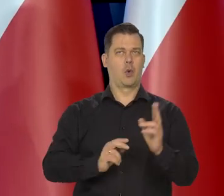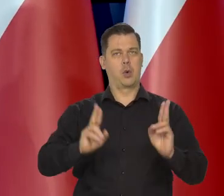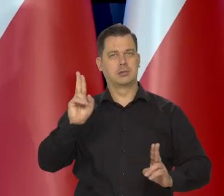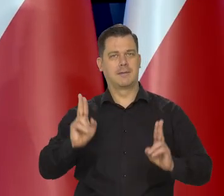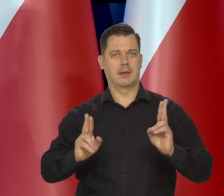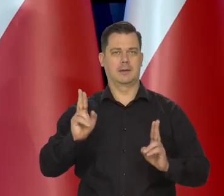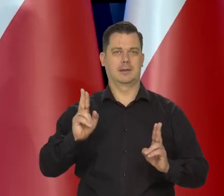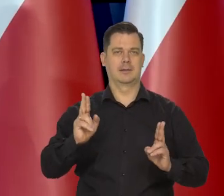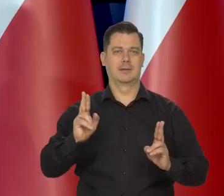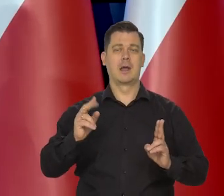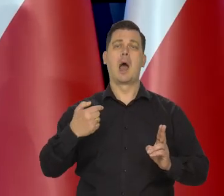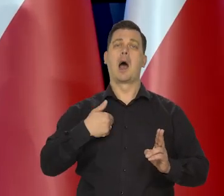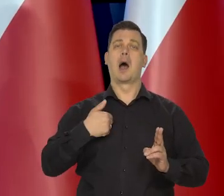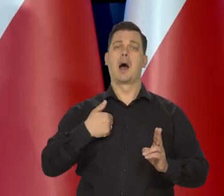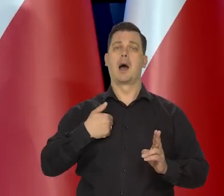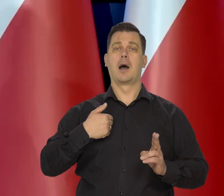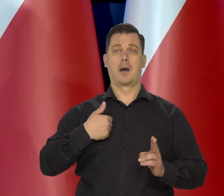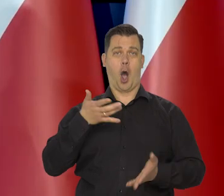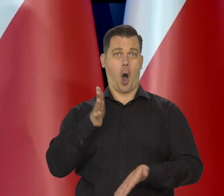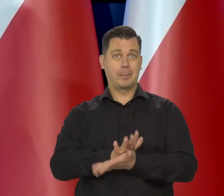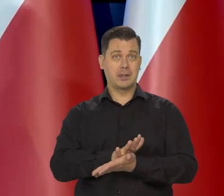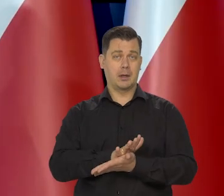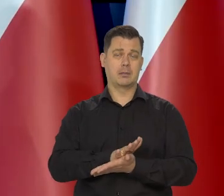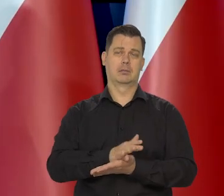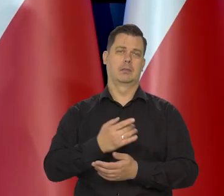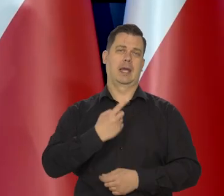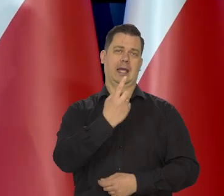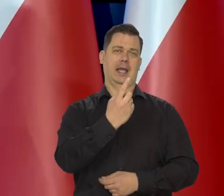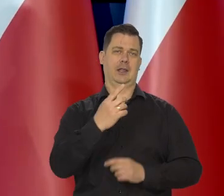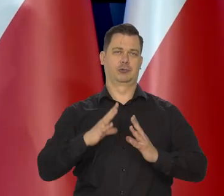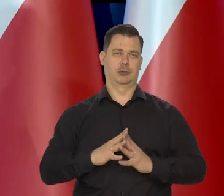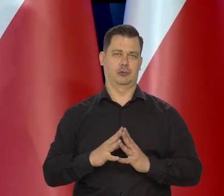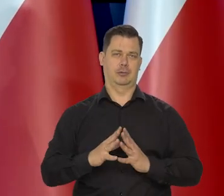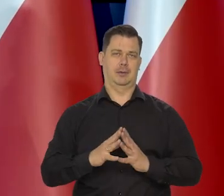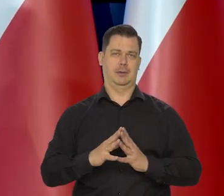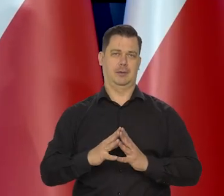Nawet moje poglądy to jest tylko 1/10 w głosowaniu.